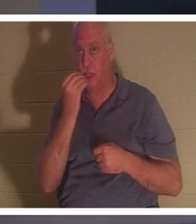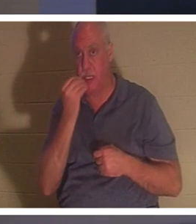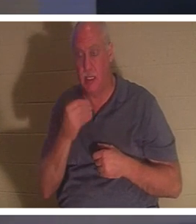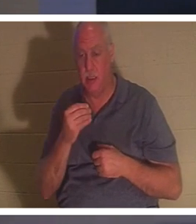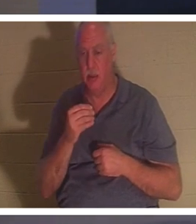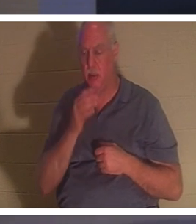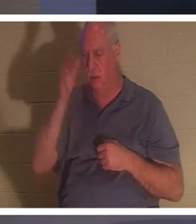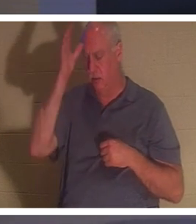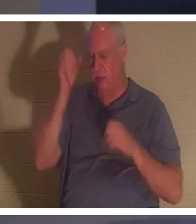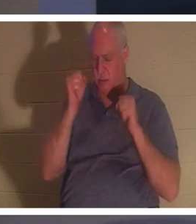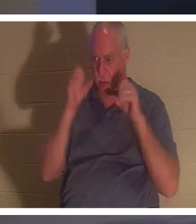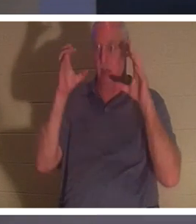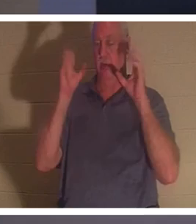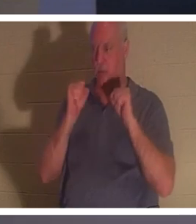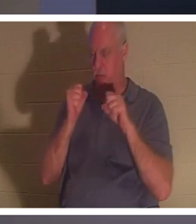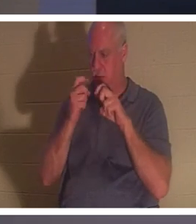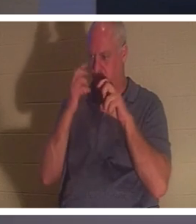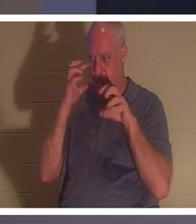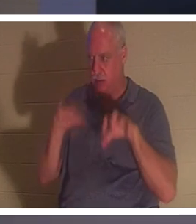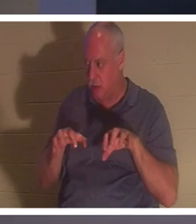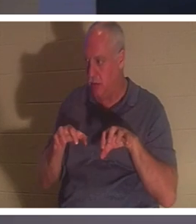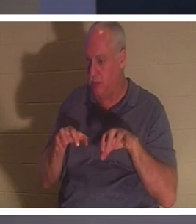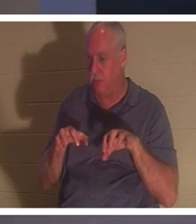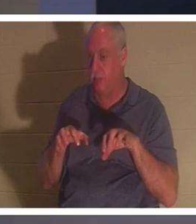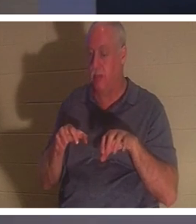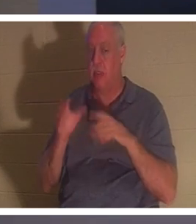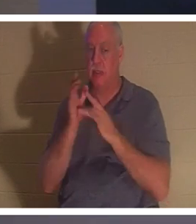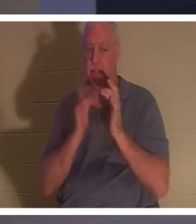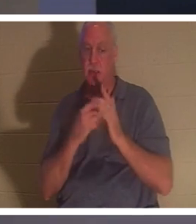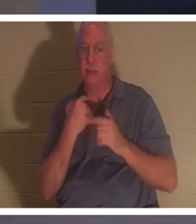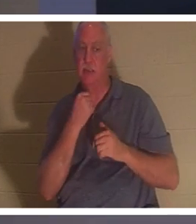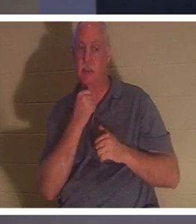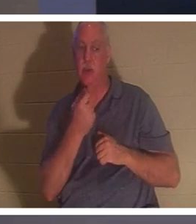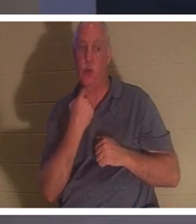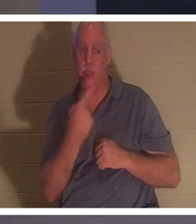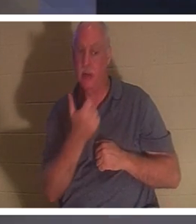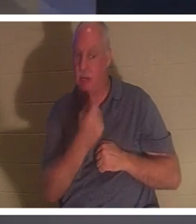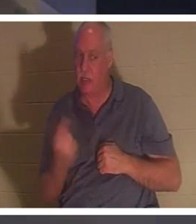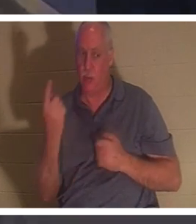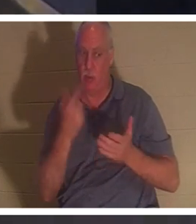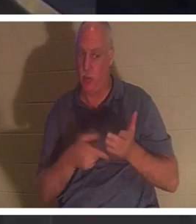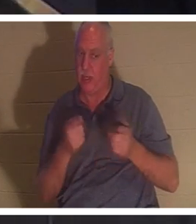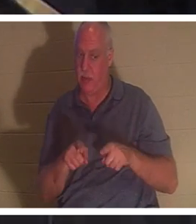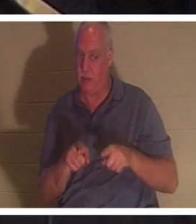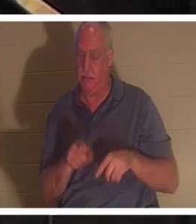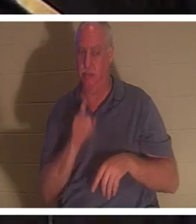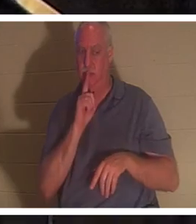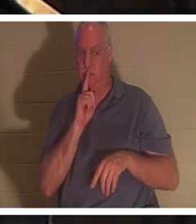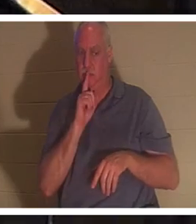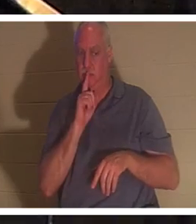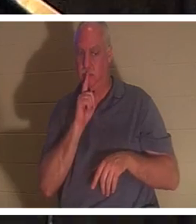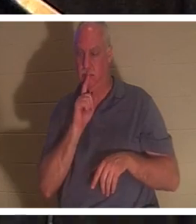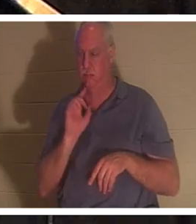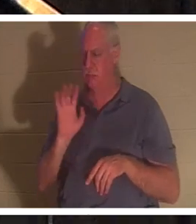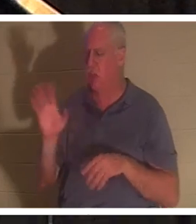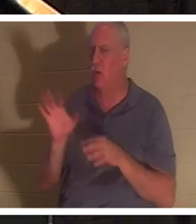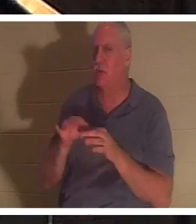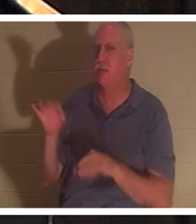일을 아무에게도 이르지 말라 명하시니라" 그녀의 영혼이 돌아왔다. 신자